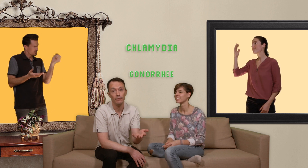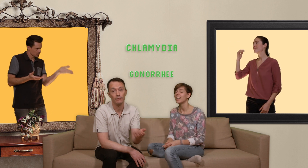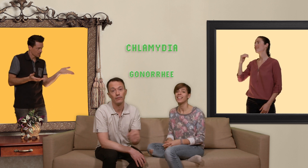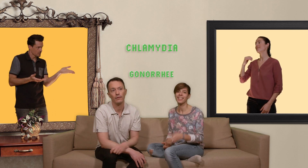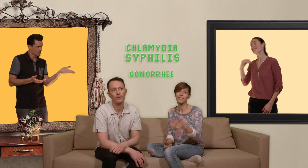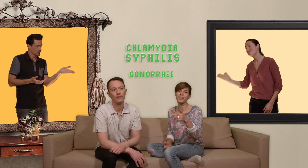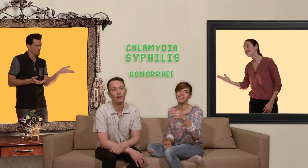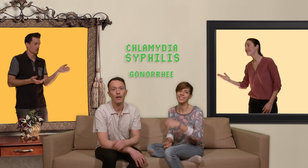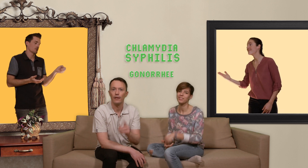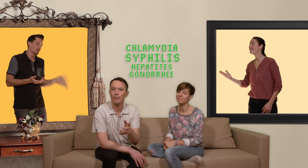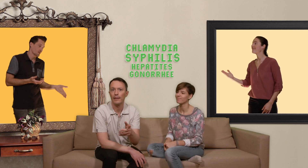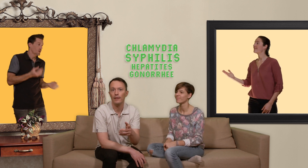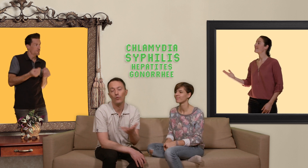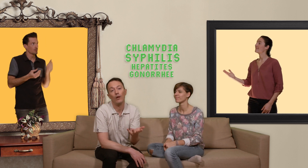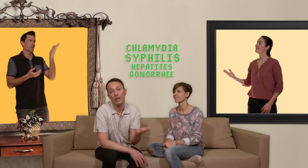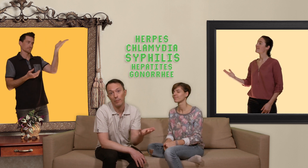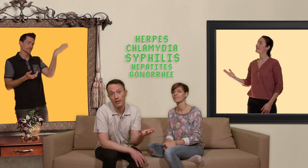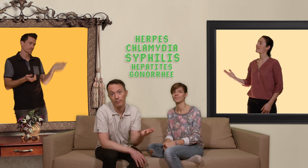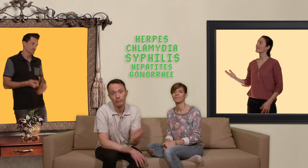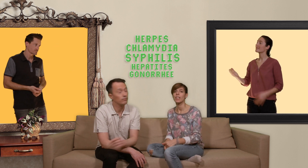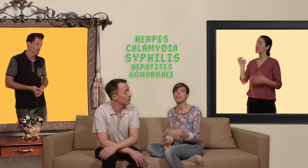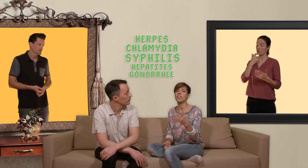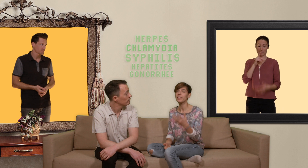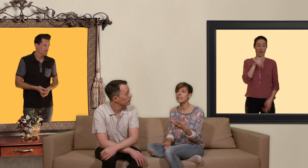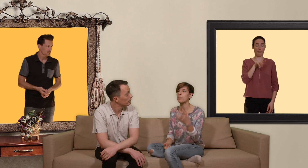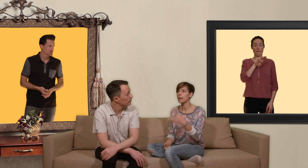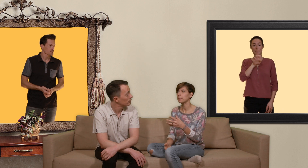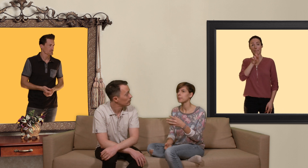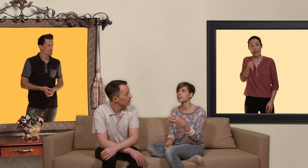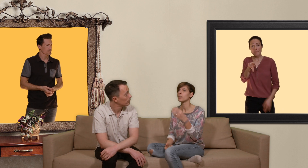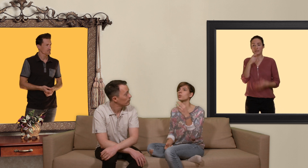syphilis les hépatites ou alors l'herpès. en fait la PrEP c'est un outil